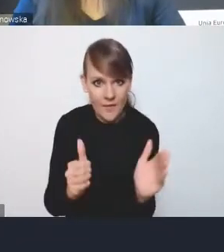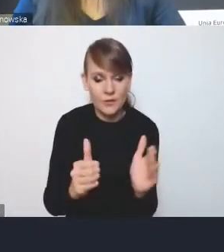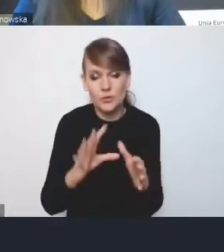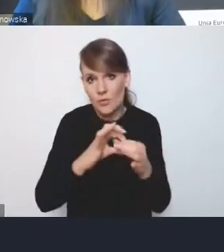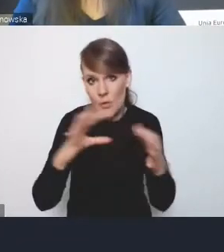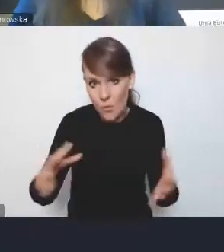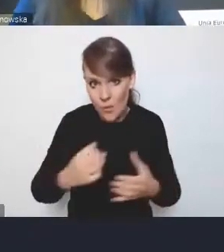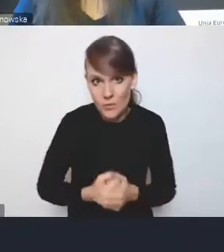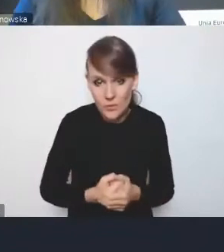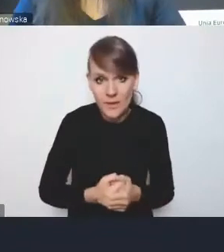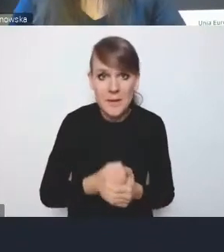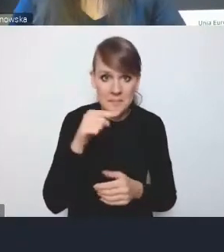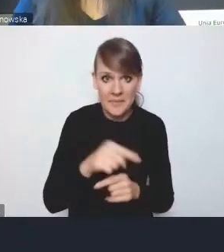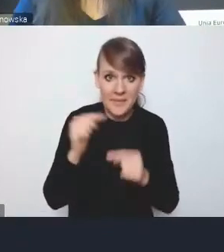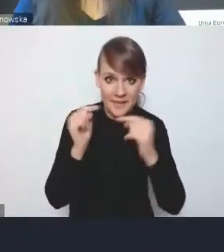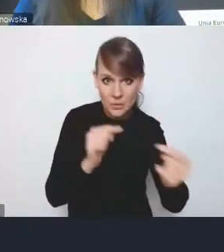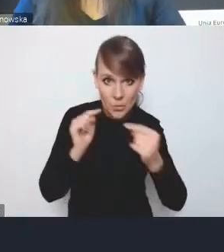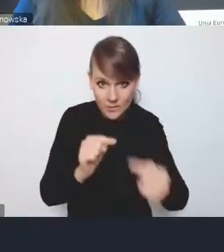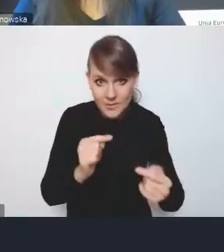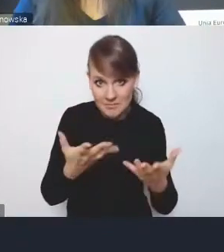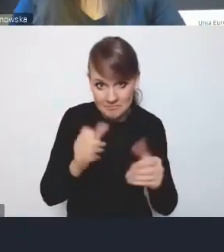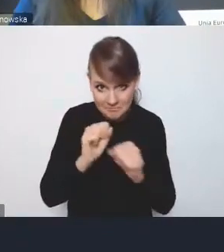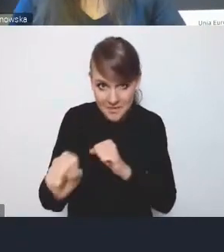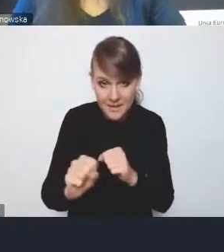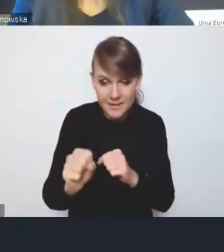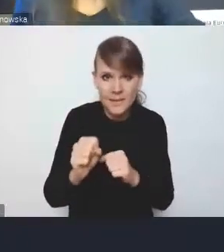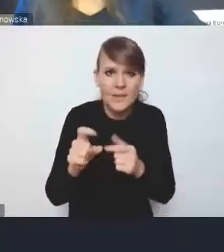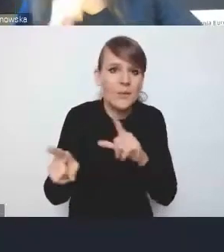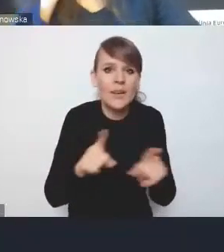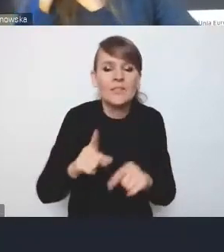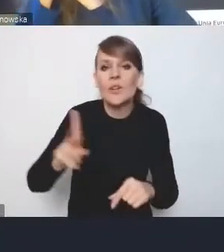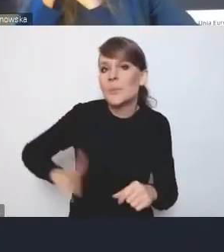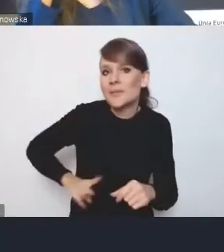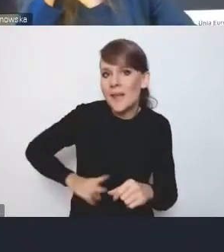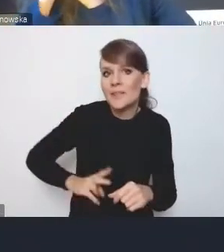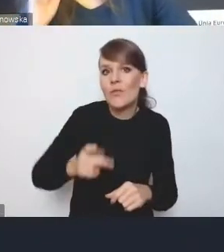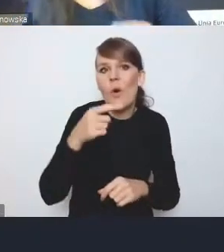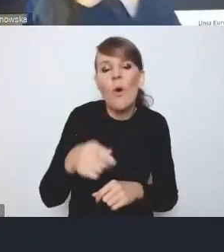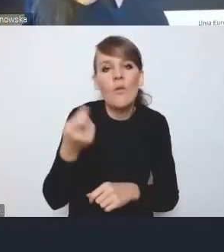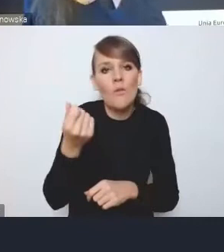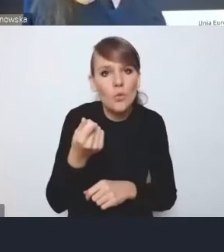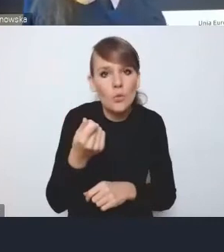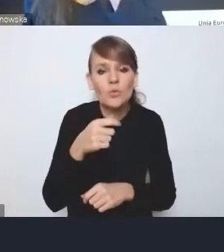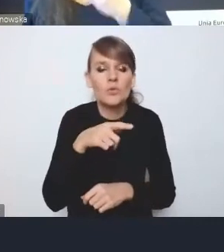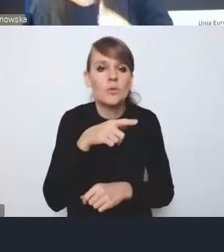I czy taka dyskusja w ogóle się toczy, w sensie co Ministerstwo Funduszy na te propozycje Ministerstwa Rozwoju?